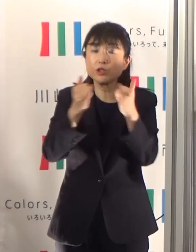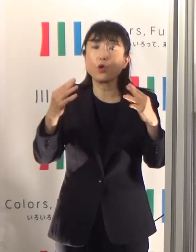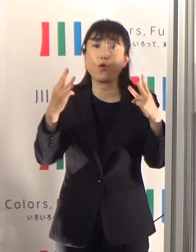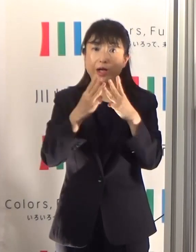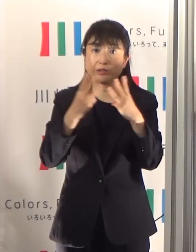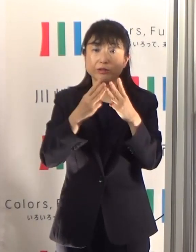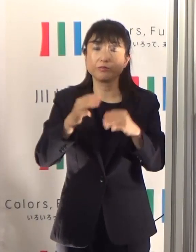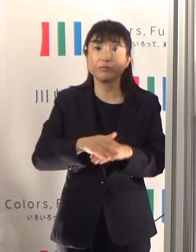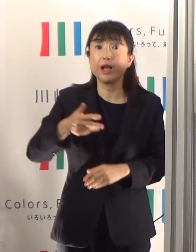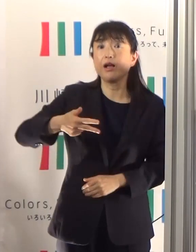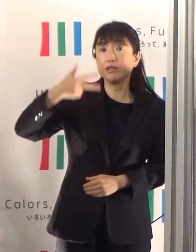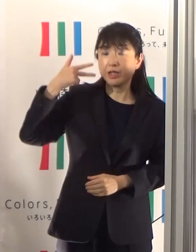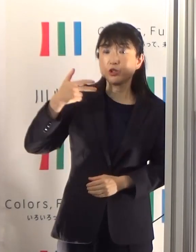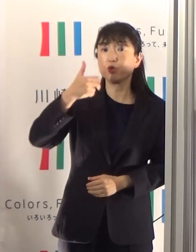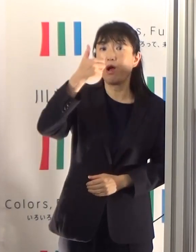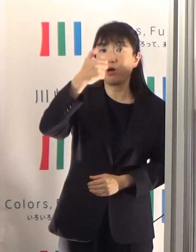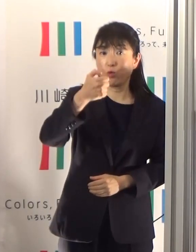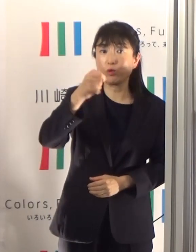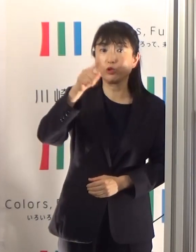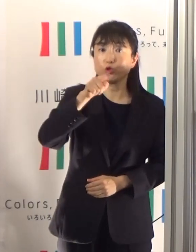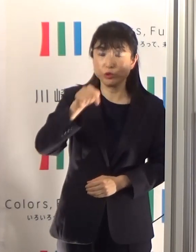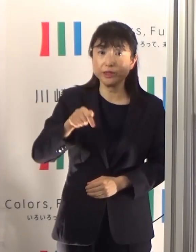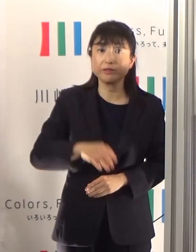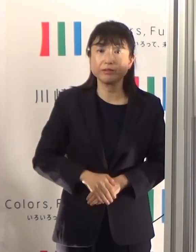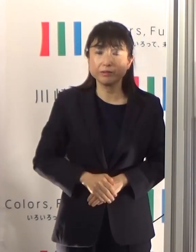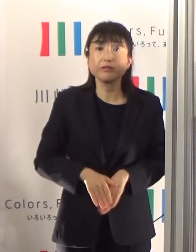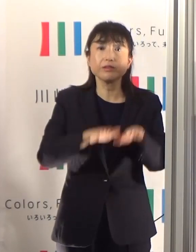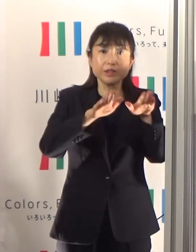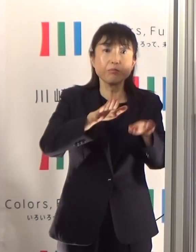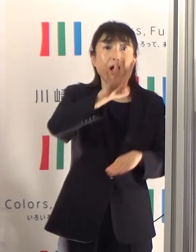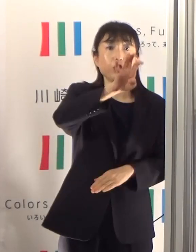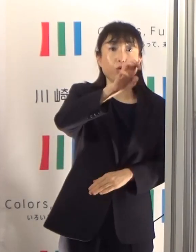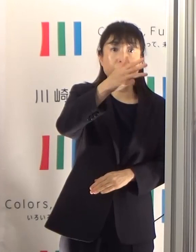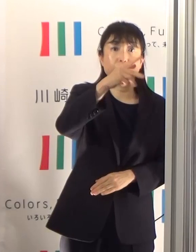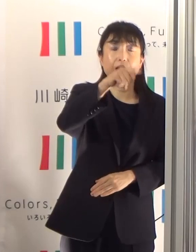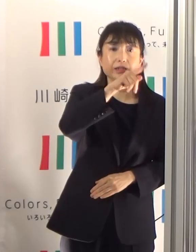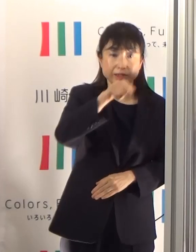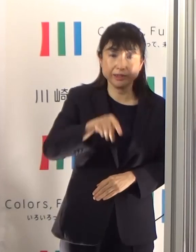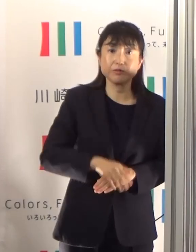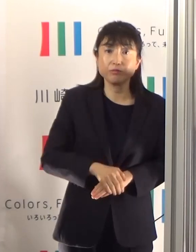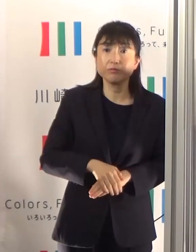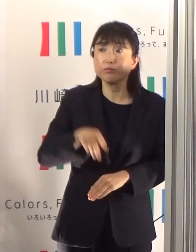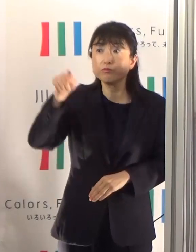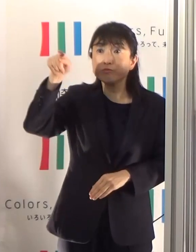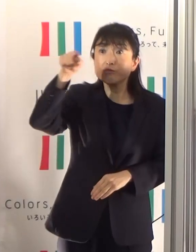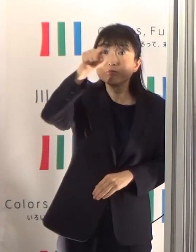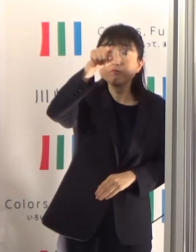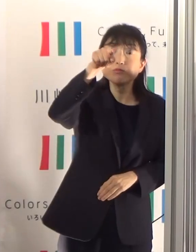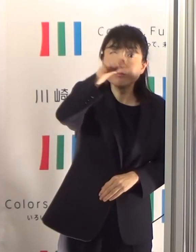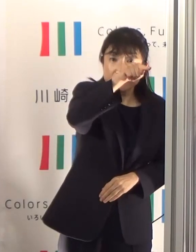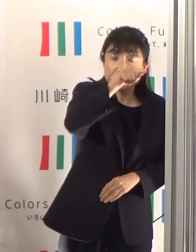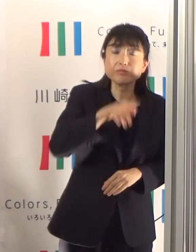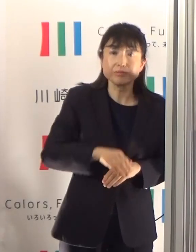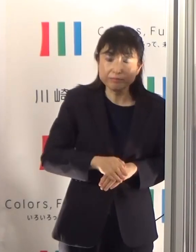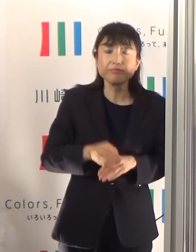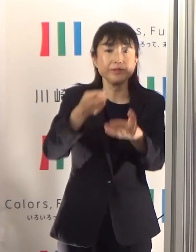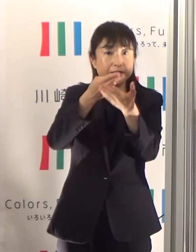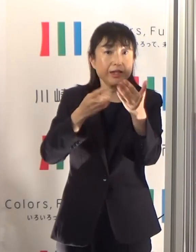先週50名でしたけども、それが48名となっています 退院された方もいらっしゃいますし